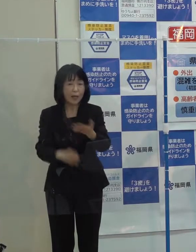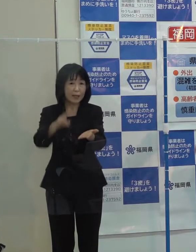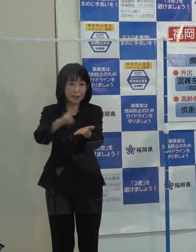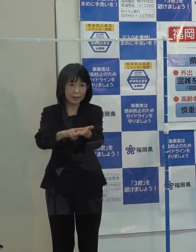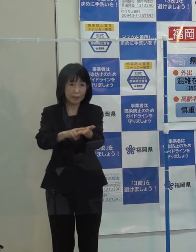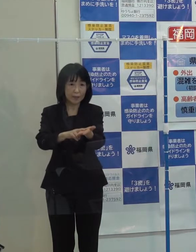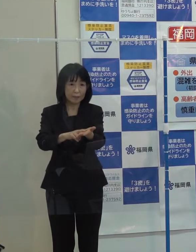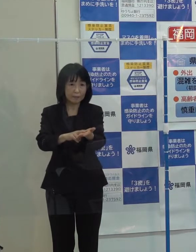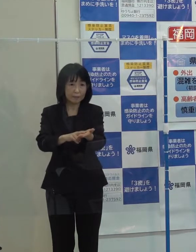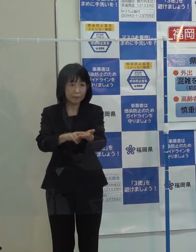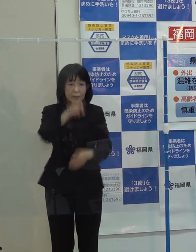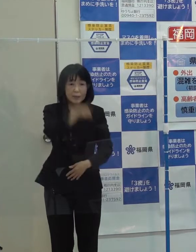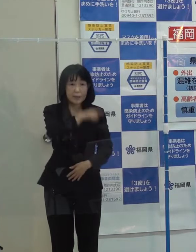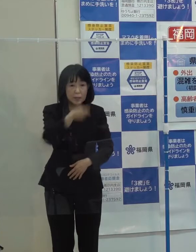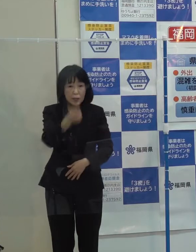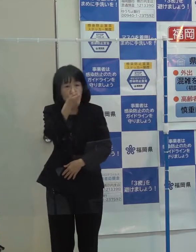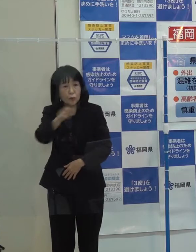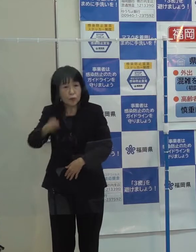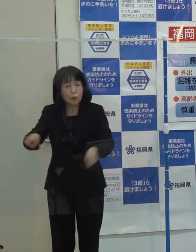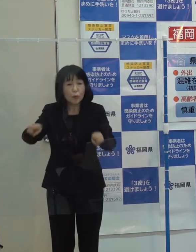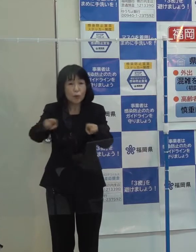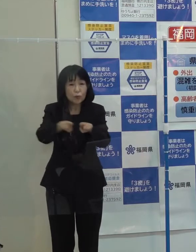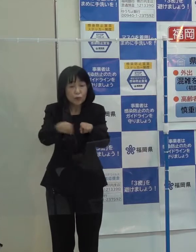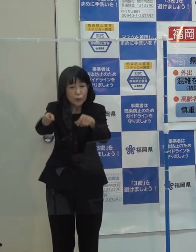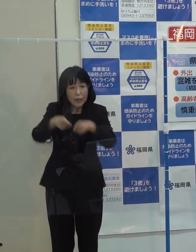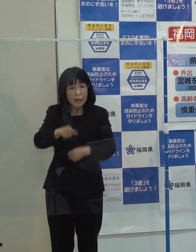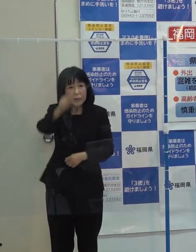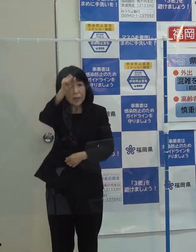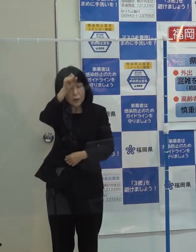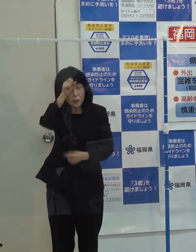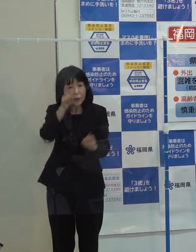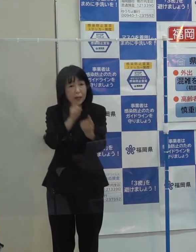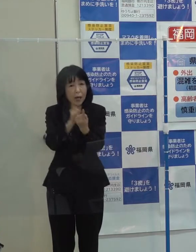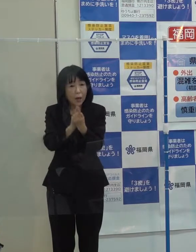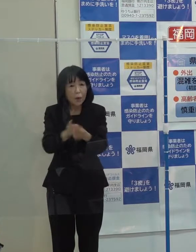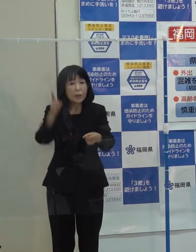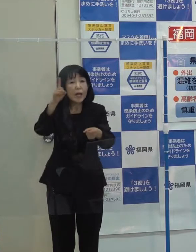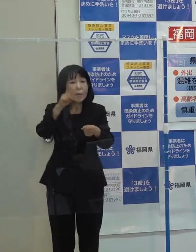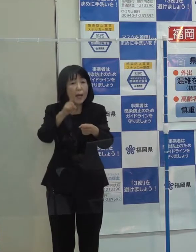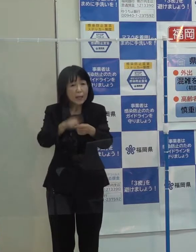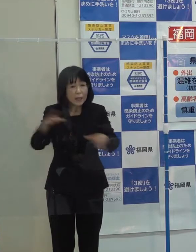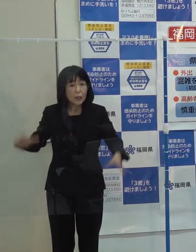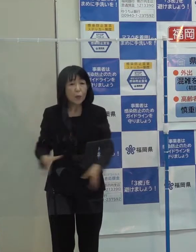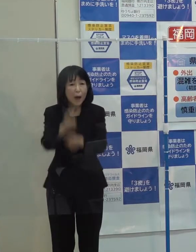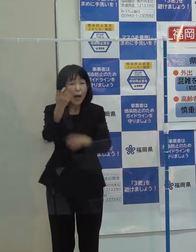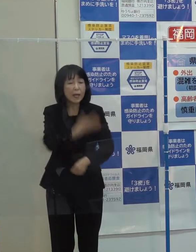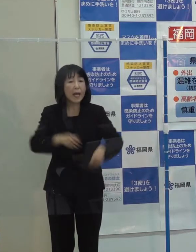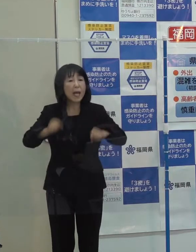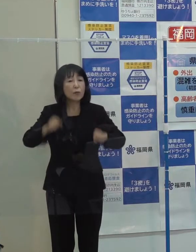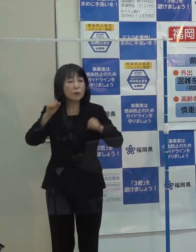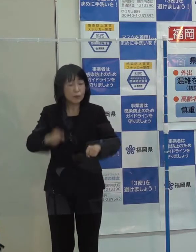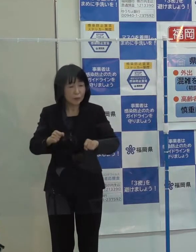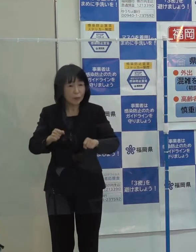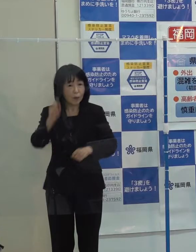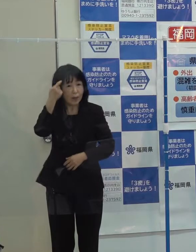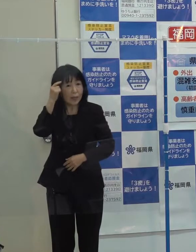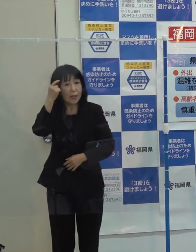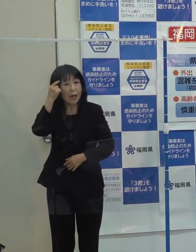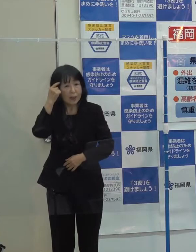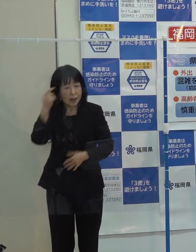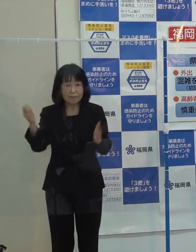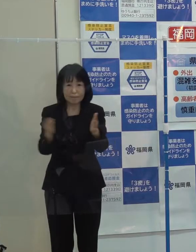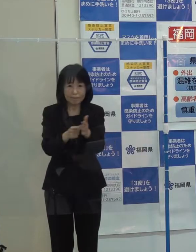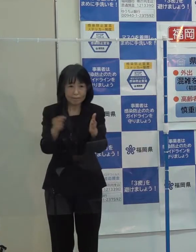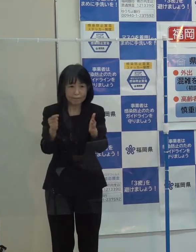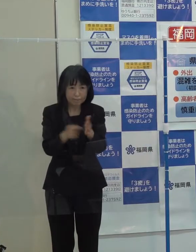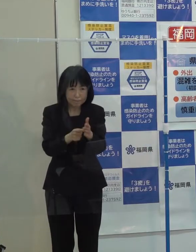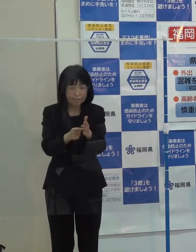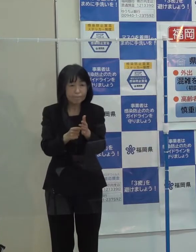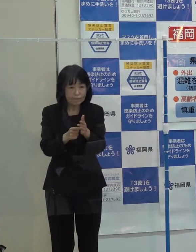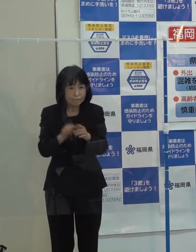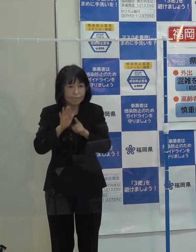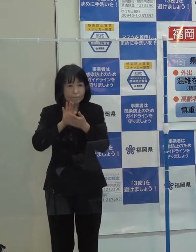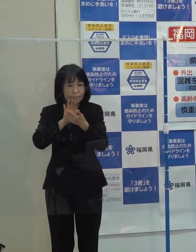人獣共通感染症に対応するため「ワンヘルスの理念に立った取組みを進め その拠点の早期整備を目指していきたいと思います